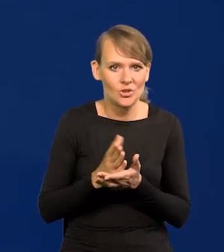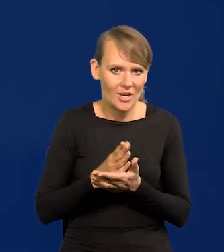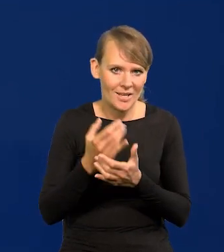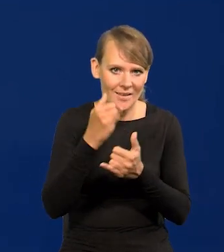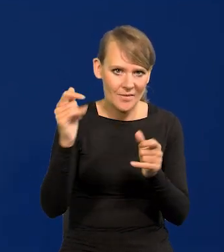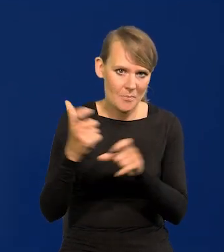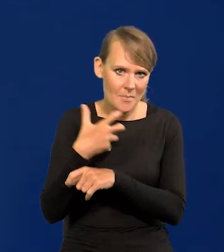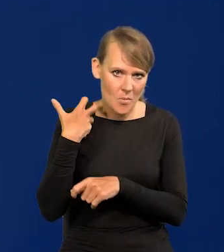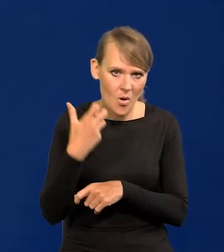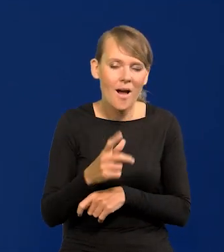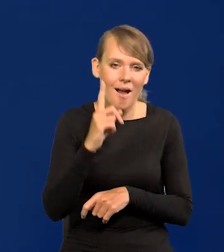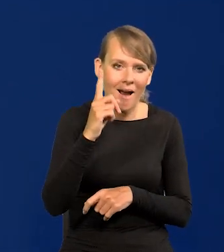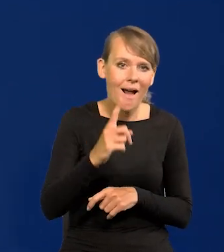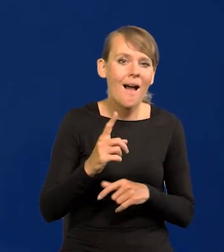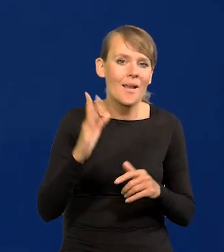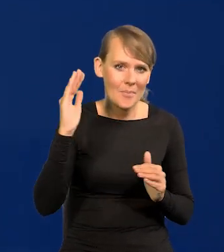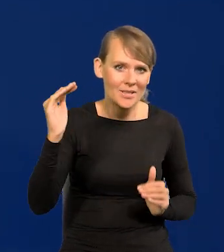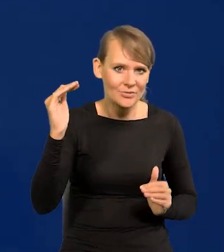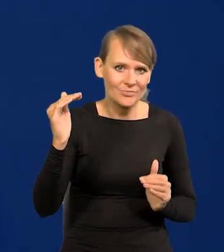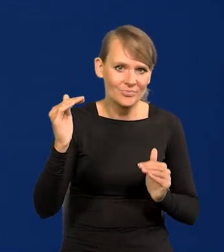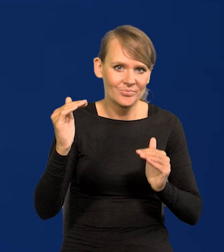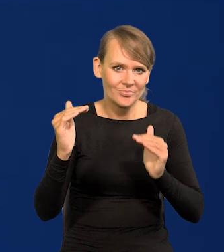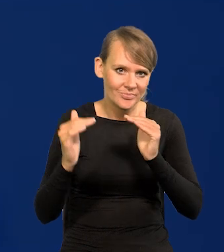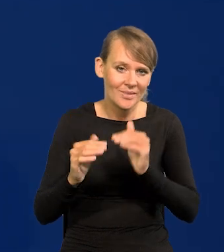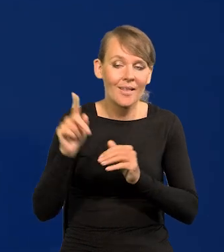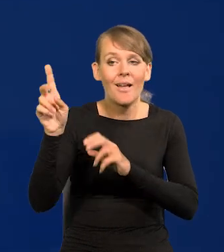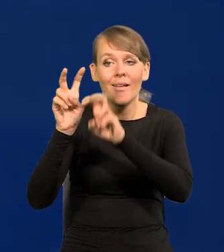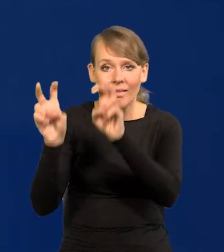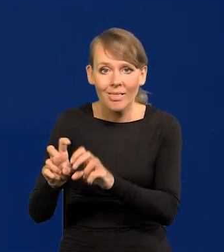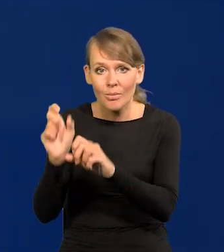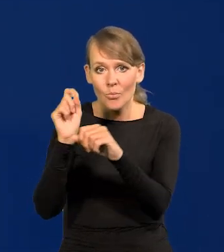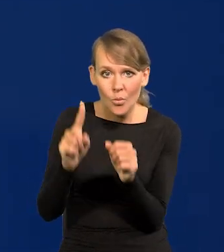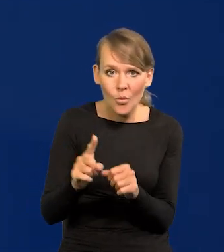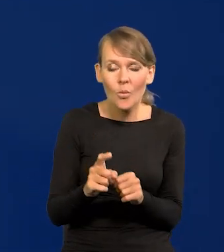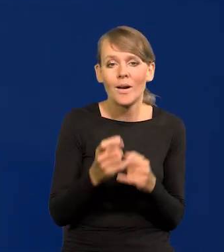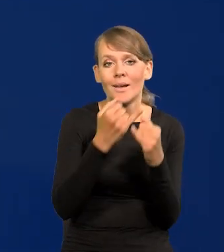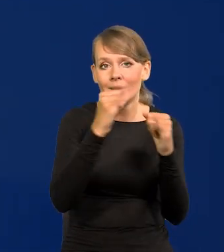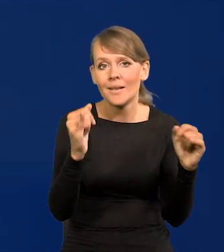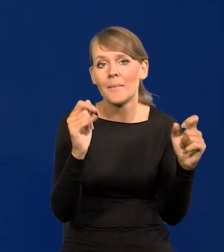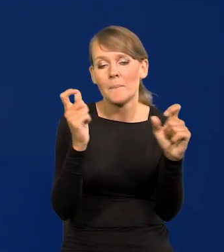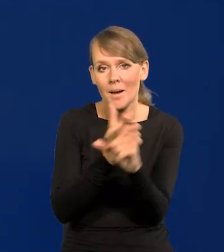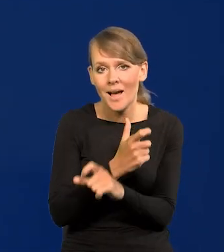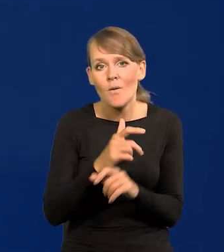To się będzie zmniejszać, ta różnica. U nich są pewne kryzysy, w niektórych krajach bardzo spadł poziom życia.